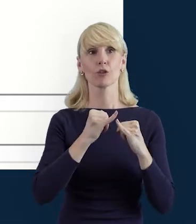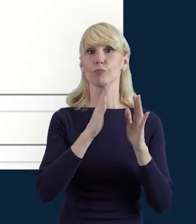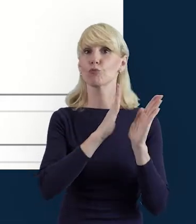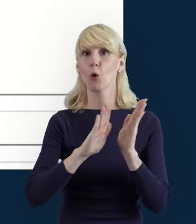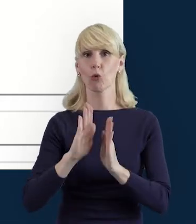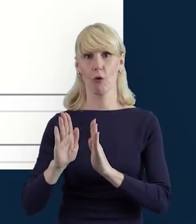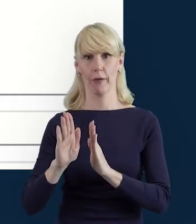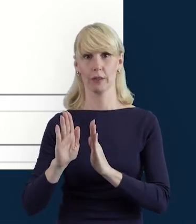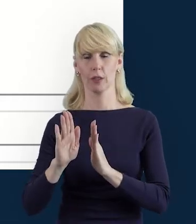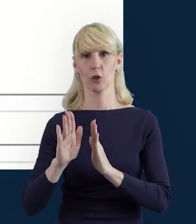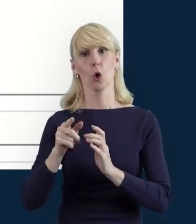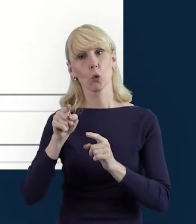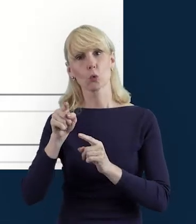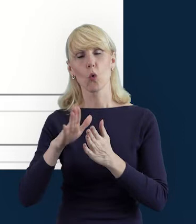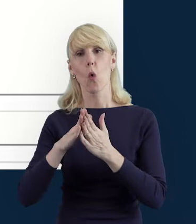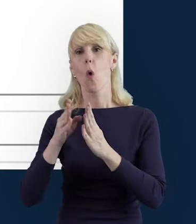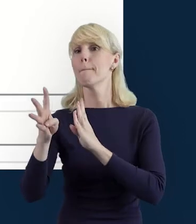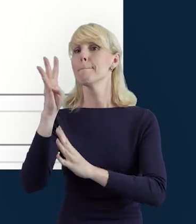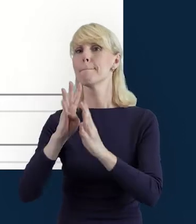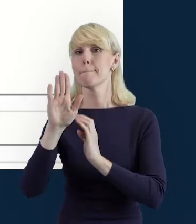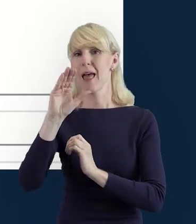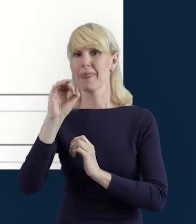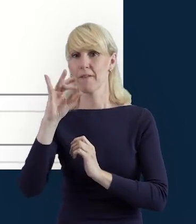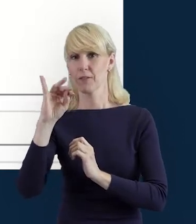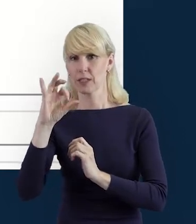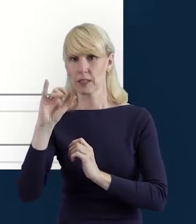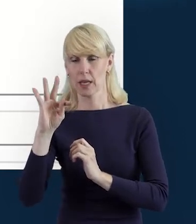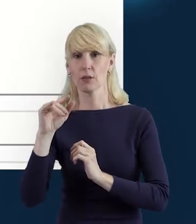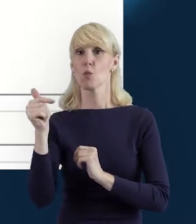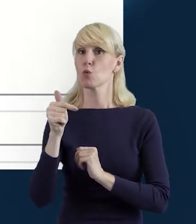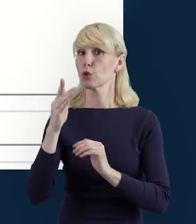to znaczy, że jest to po stronie beneficjenta. Beneficjent przygotowuje dane.